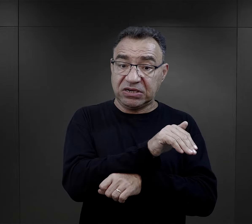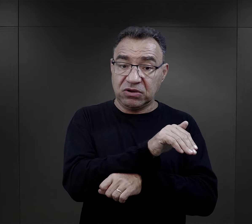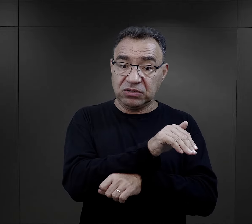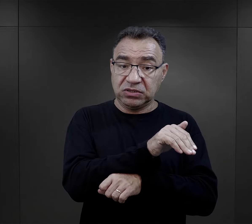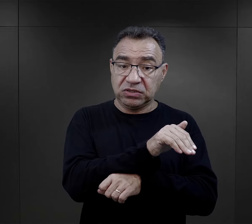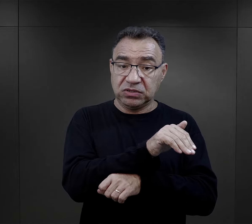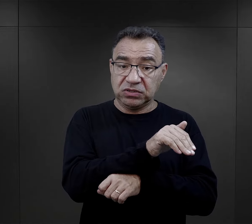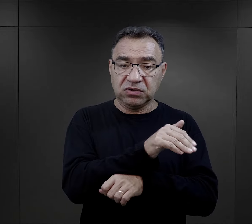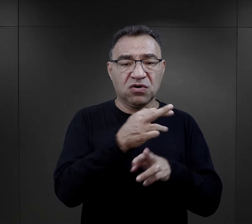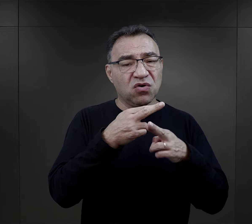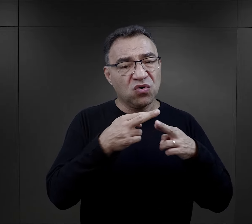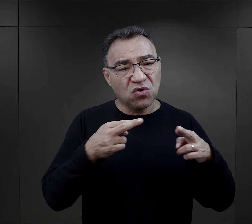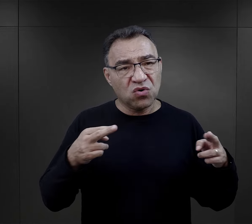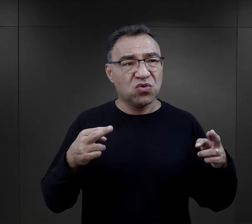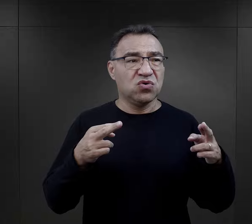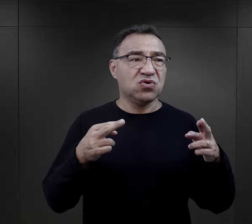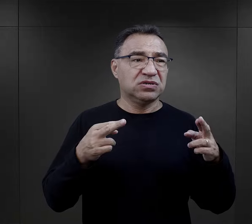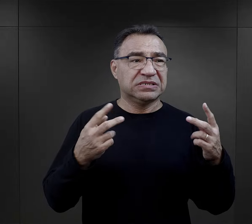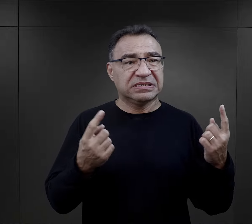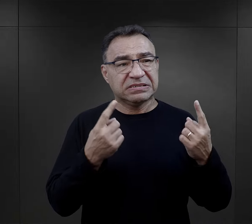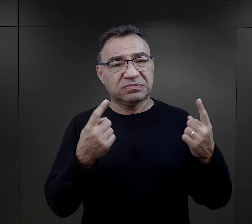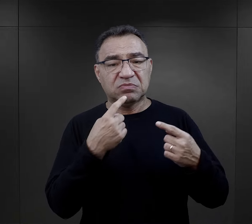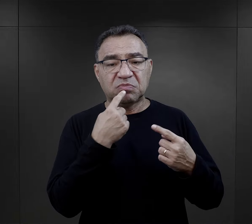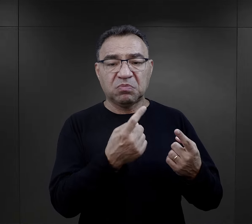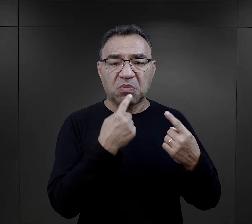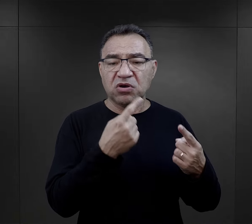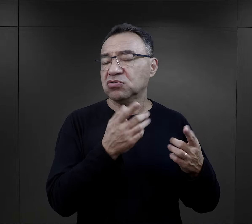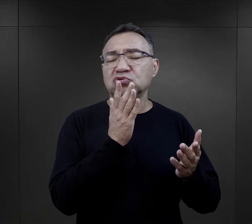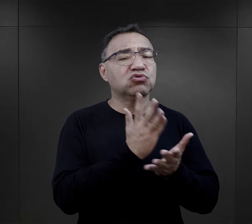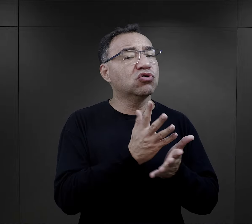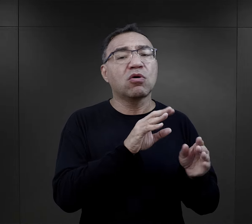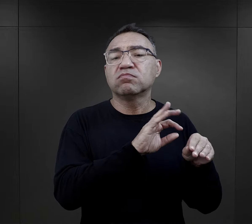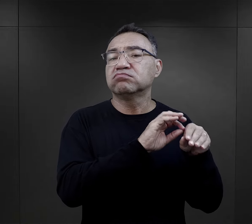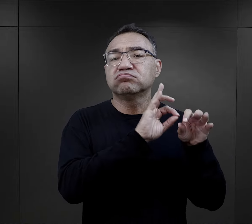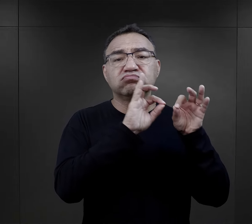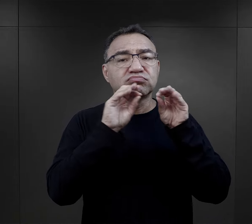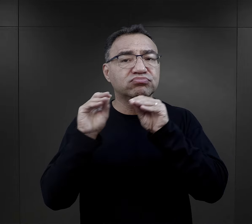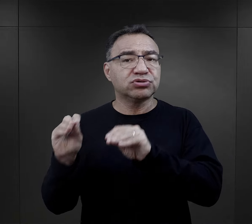których w różny sposób utwierdzano, że będą przeniesieni na Wschód,